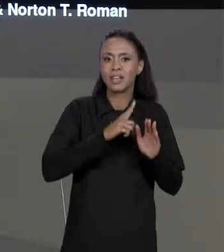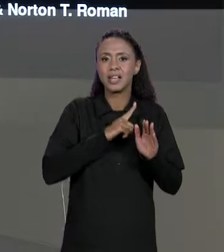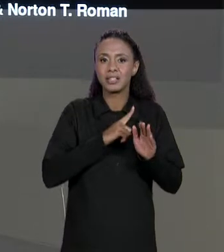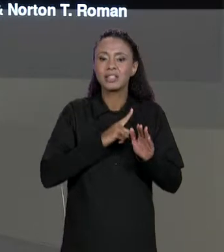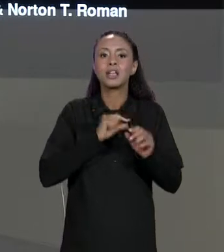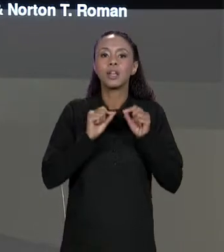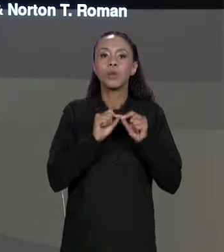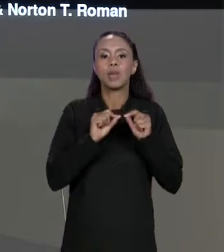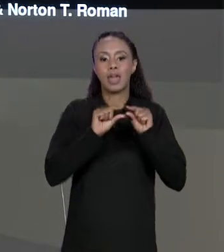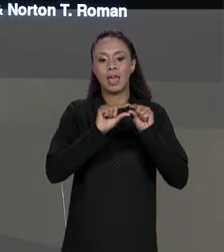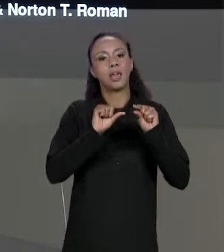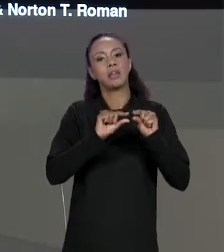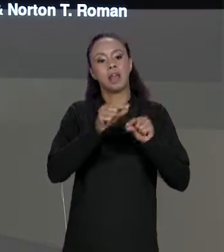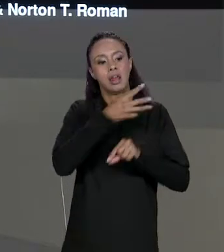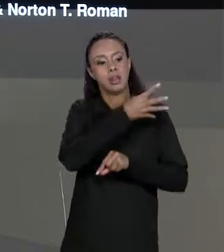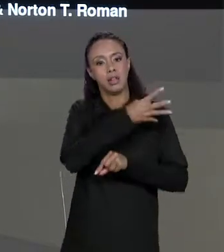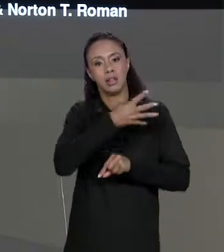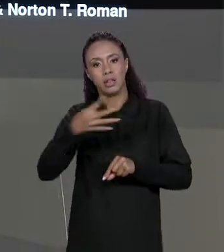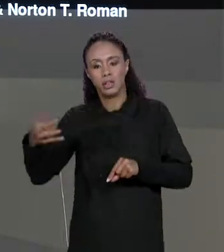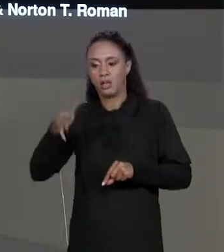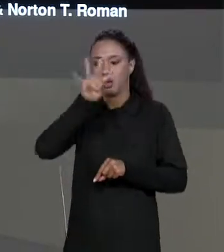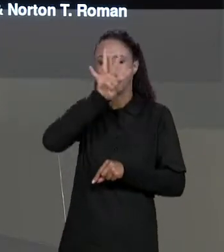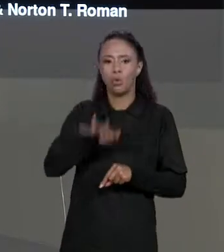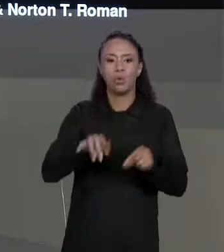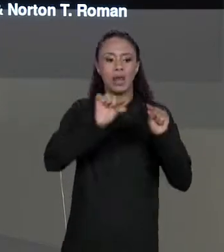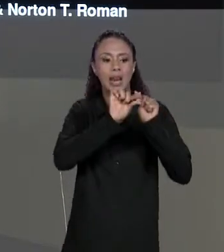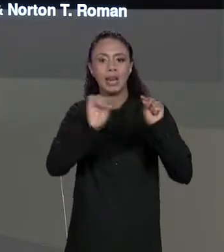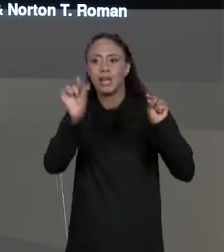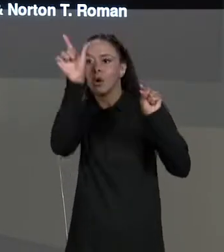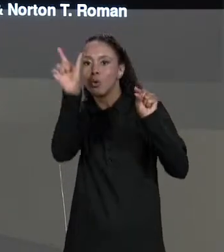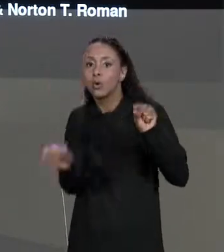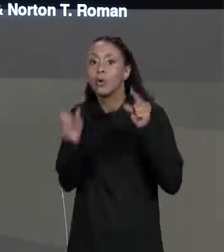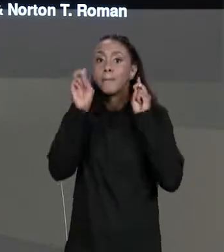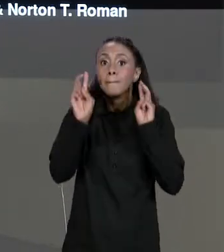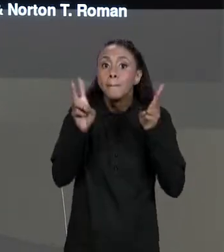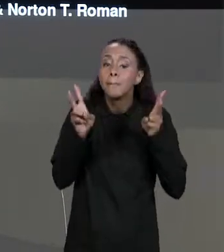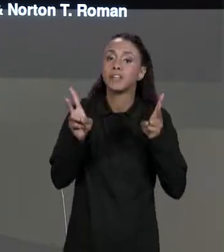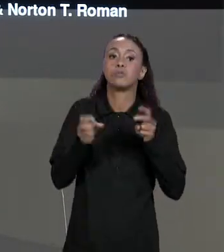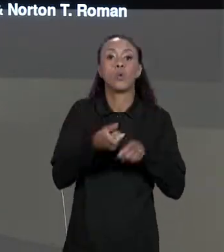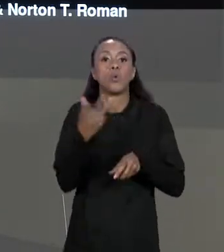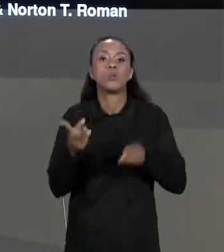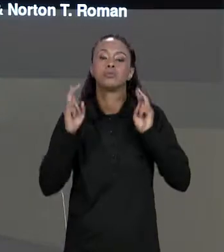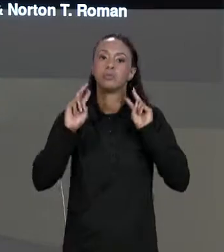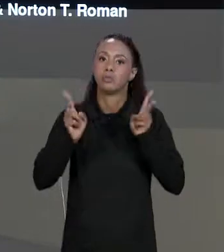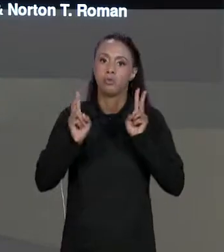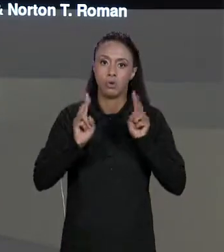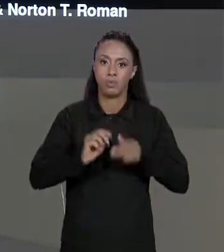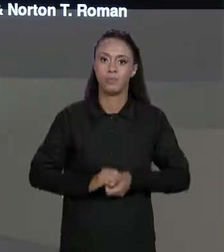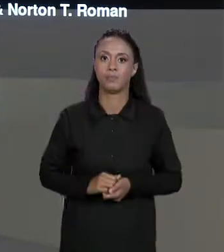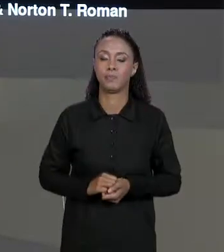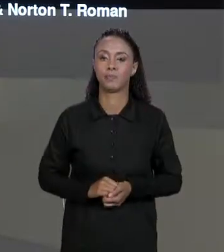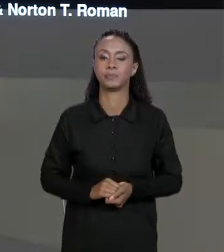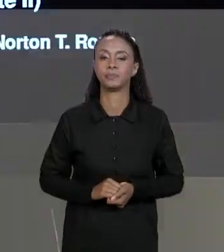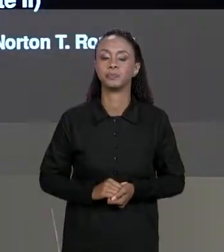COLUNAS, CADA UM DOS ARRANJOS INTERNOS DO NOSSO ARRANJO PRINCIPAL TEM O MESMO NÚMERO DE ELEMENTOS. NA AULA